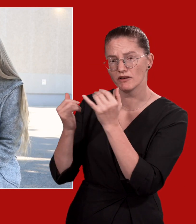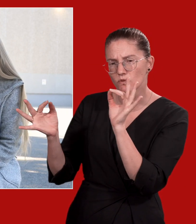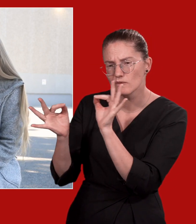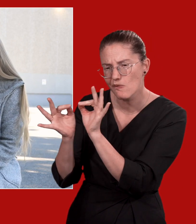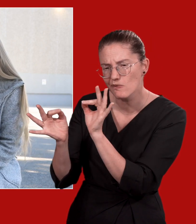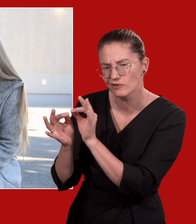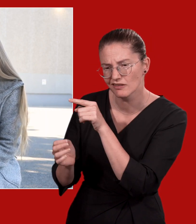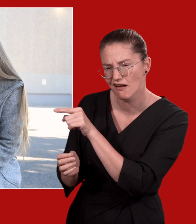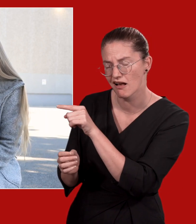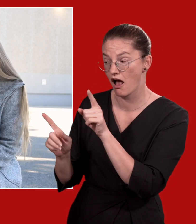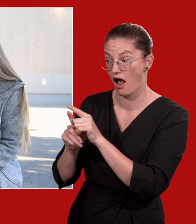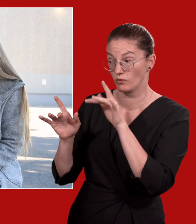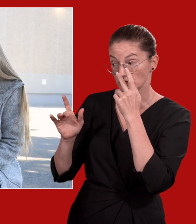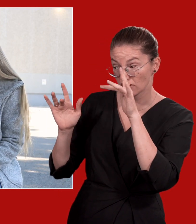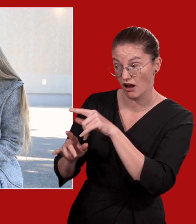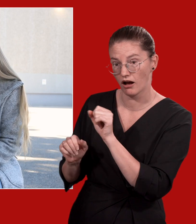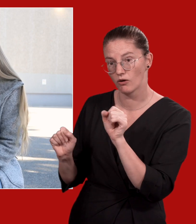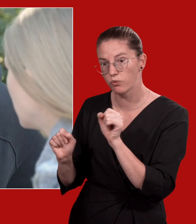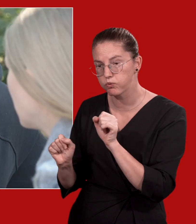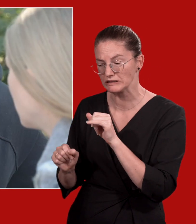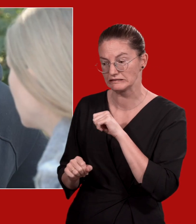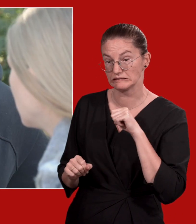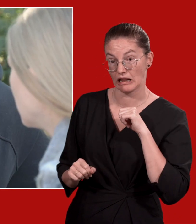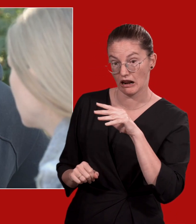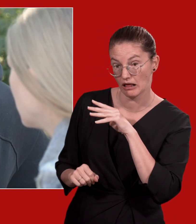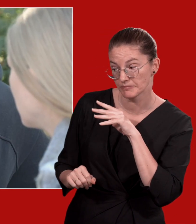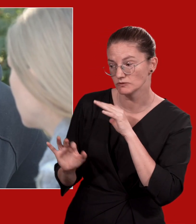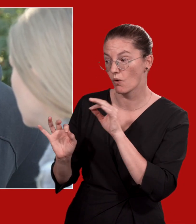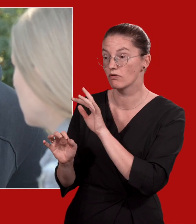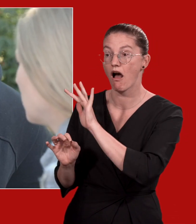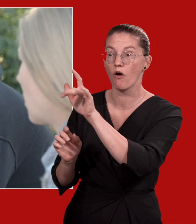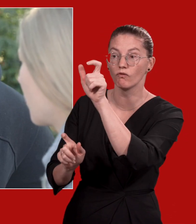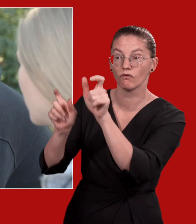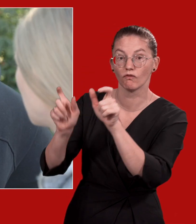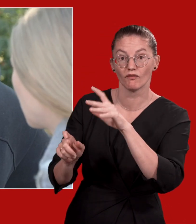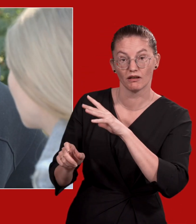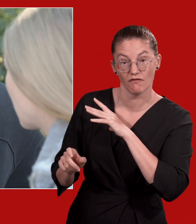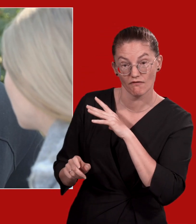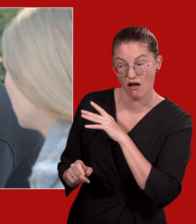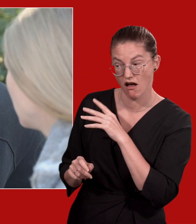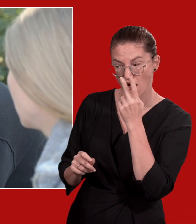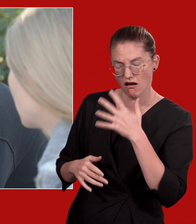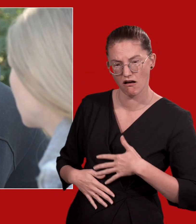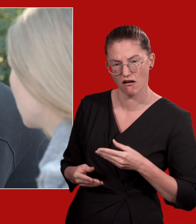die Kontaktfähigkeit der betroffenen Person und ob es eine akute Selbst- oder Fremdgefährdung gibt.